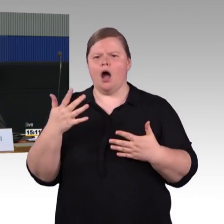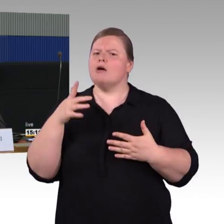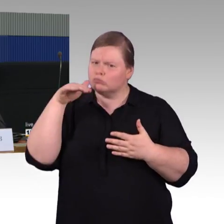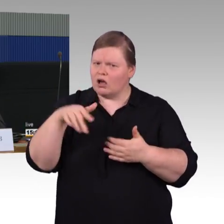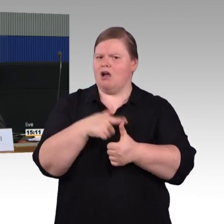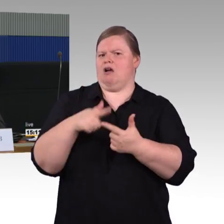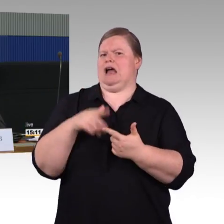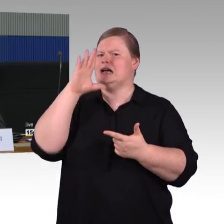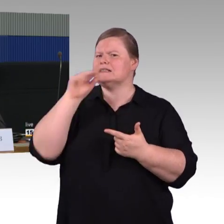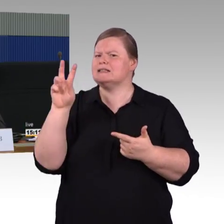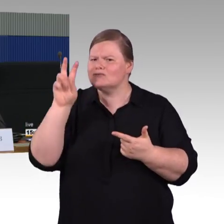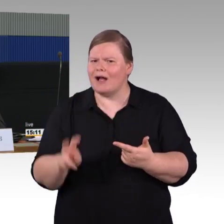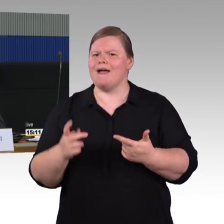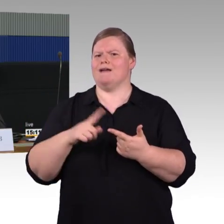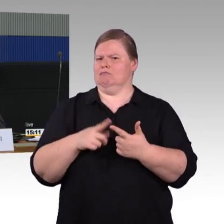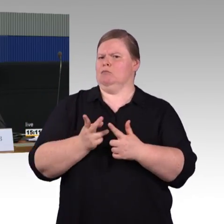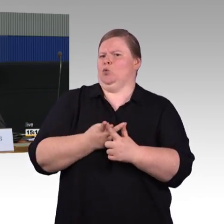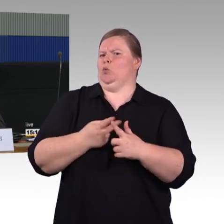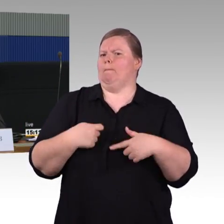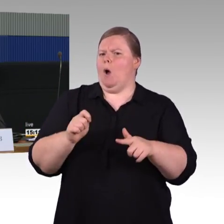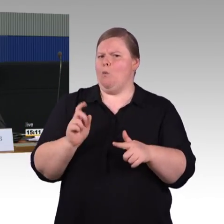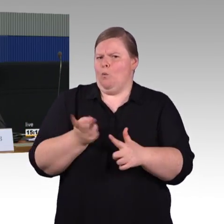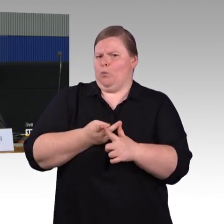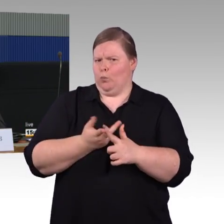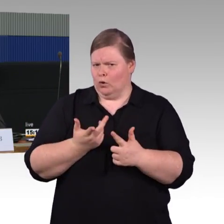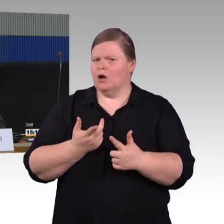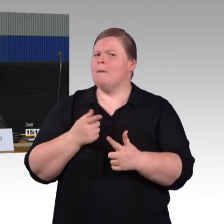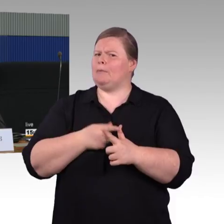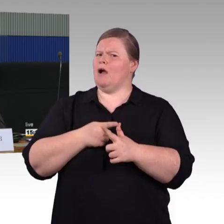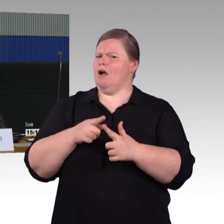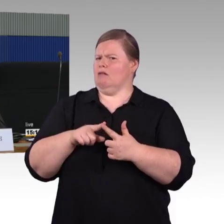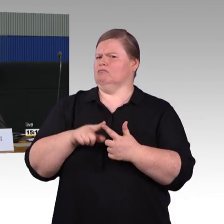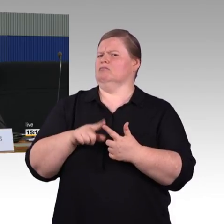Wir haben das Beispiel mit dem Zugbrand vom letzten Freitag schon erwähnt bekommen.